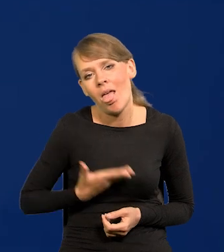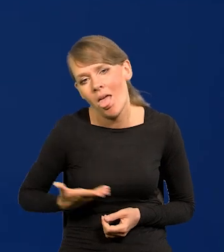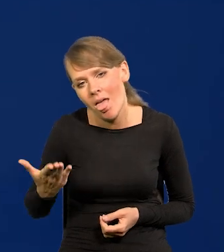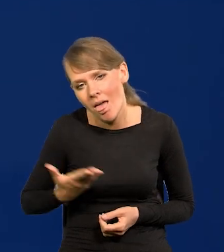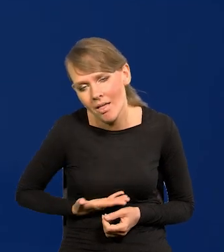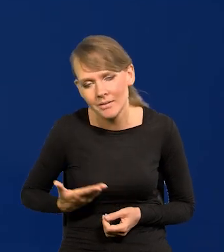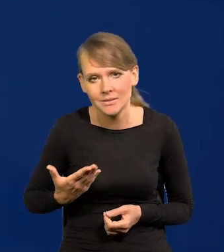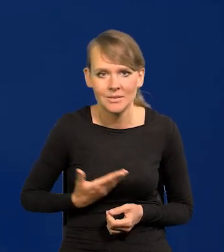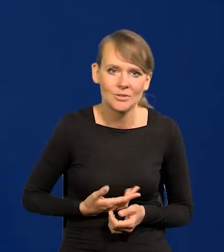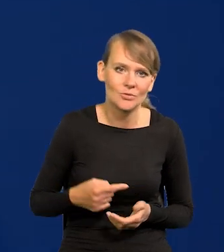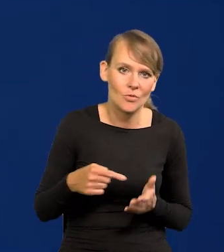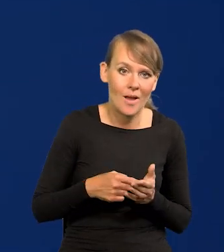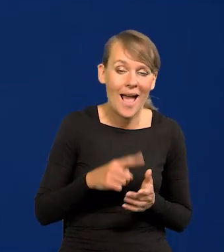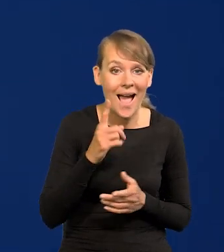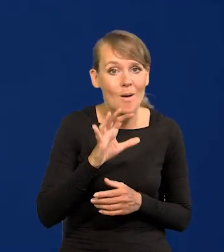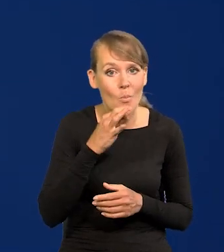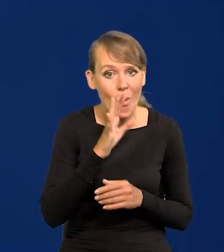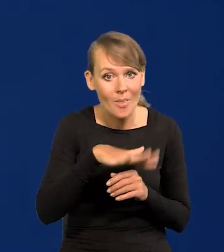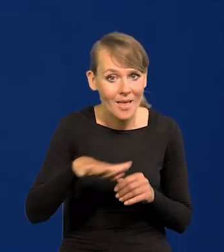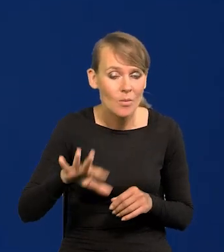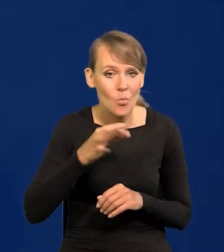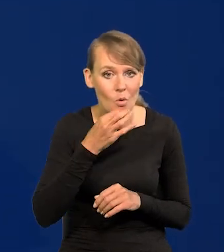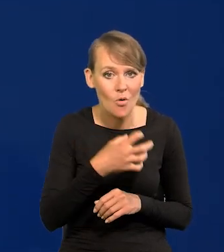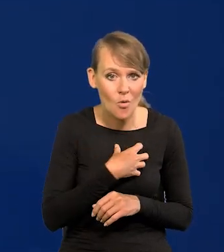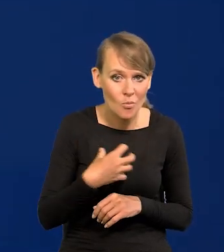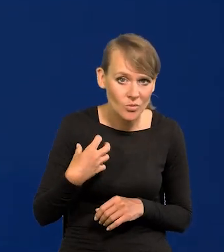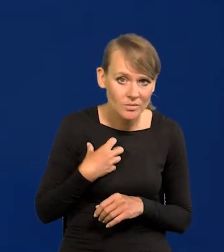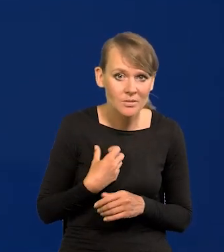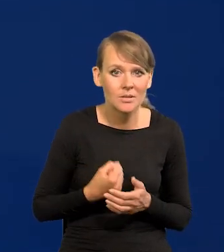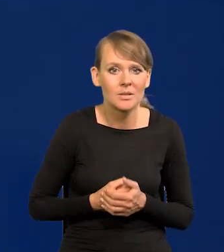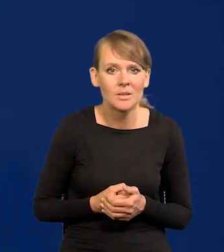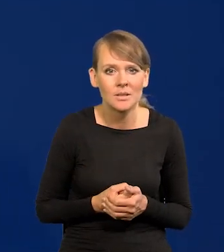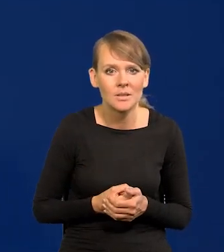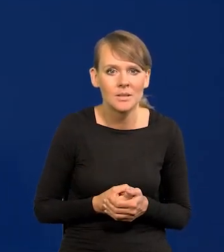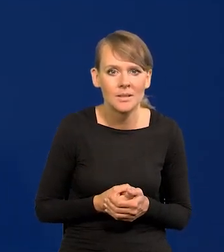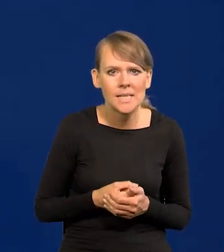A młode narody, młode gospodarki na pięty im adaptują